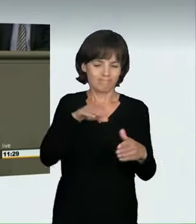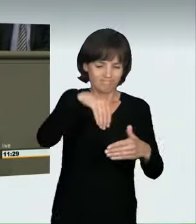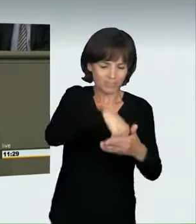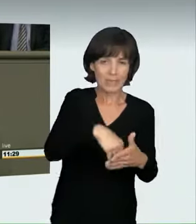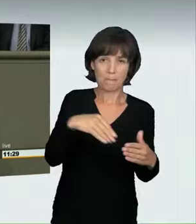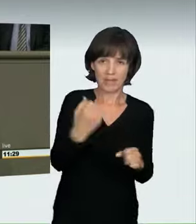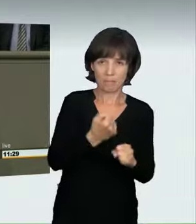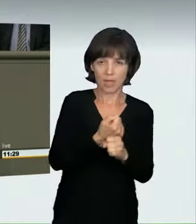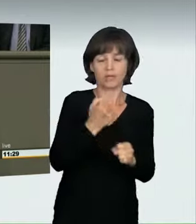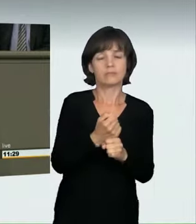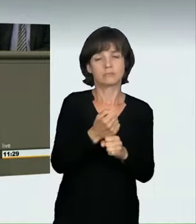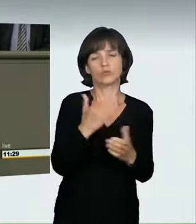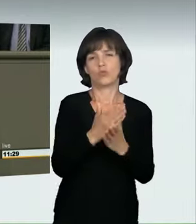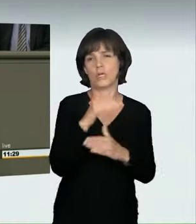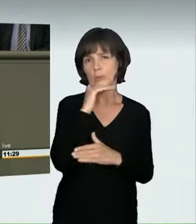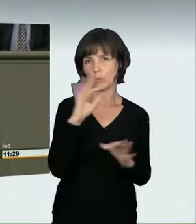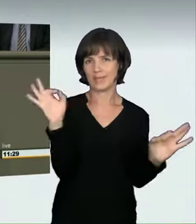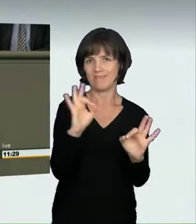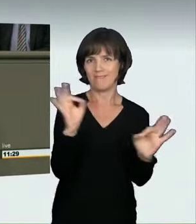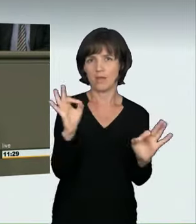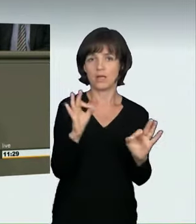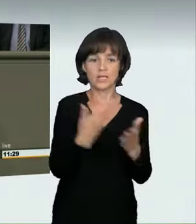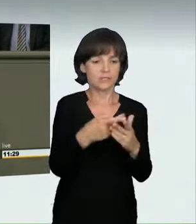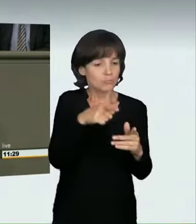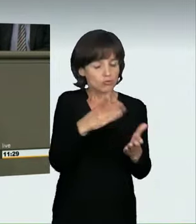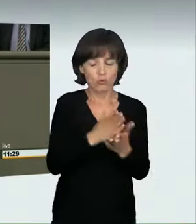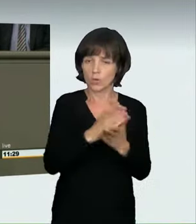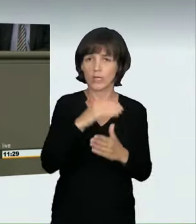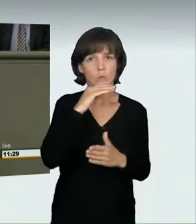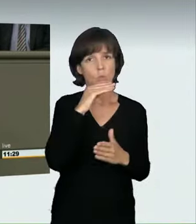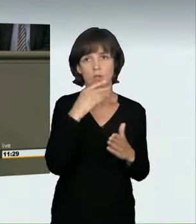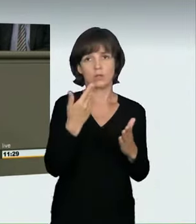dass ein Straftatbestand verwirklicht ist.